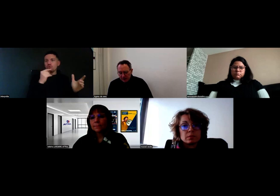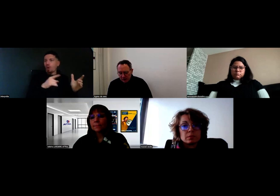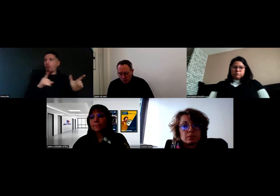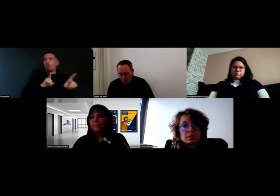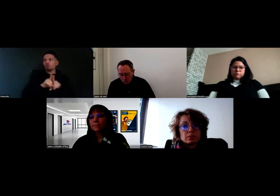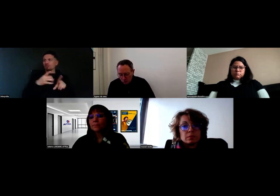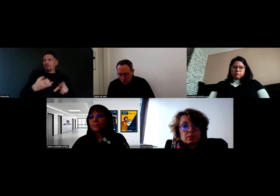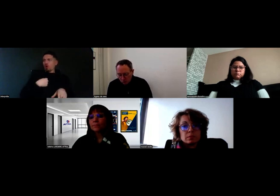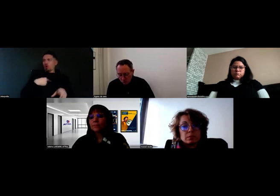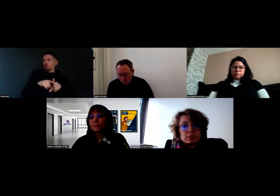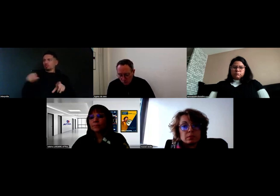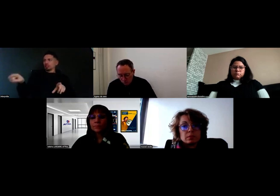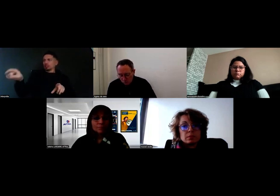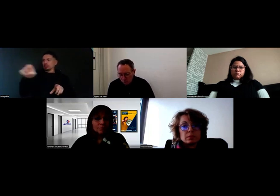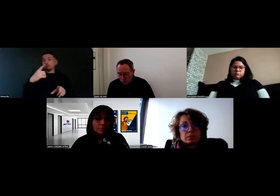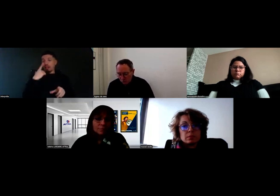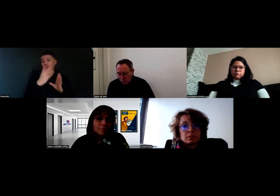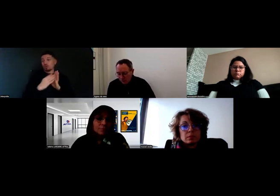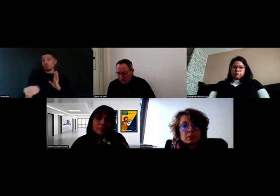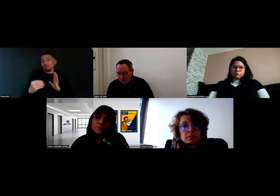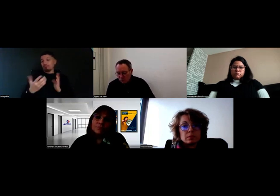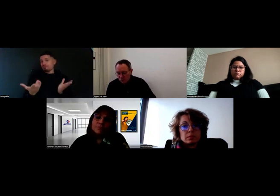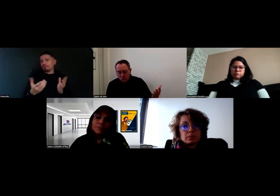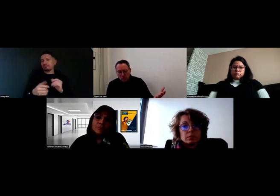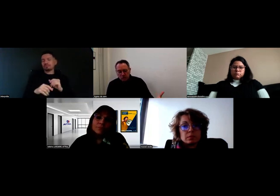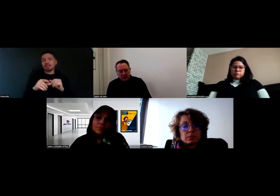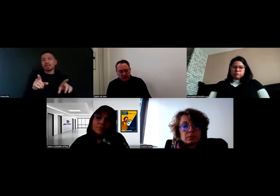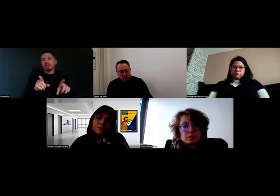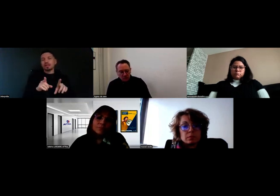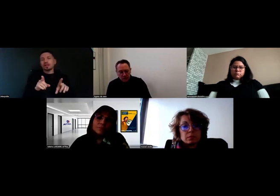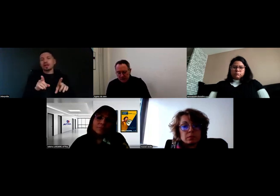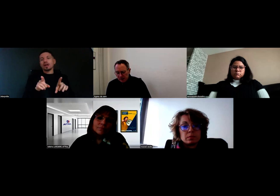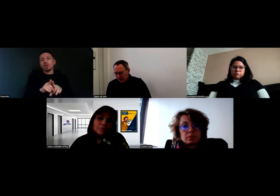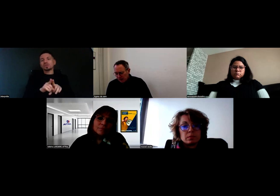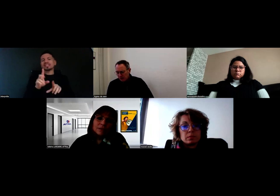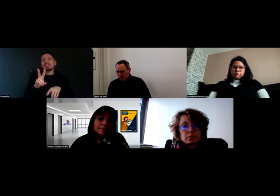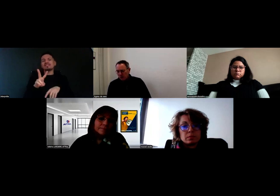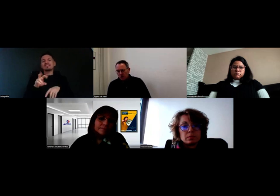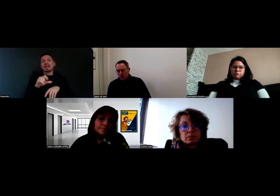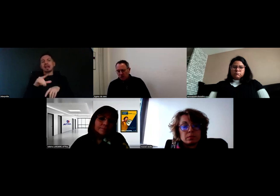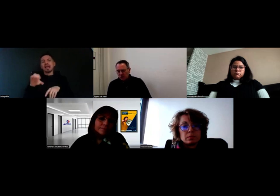Valérie, peux-tu nous parler aussi de ce qui a été mis en place